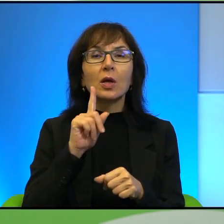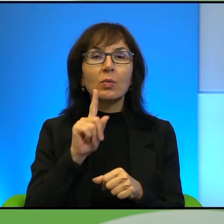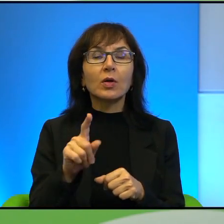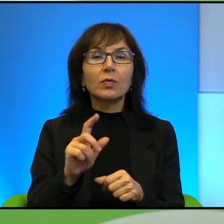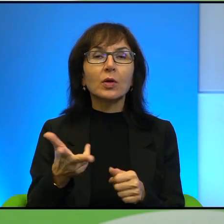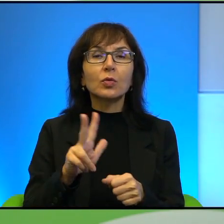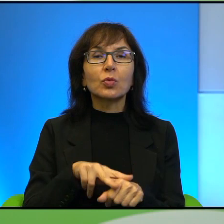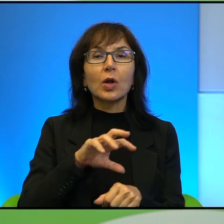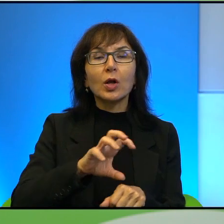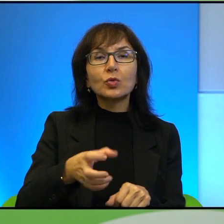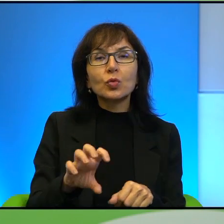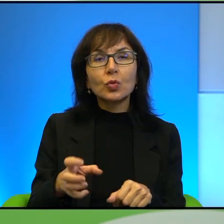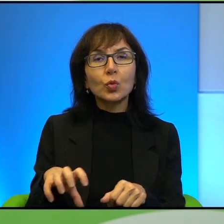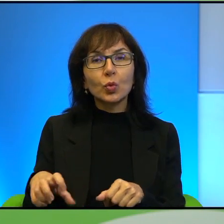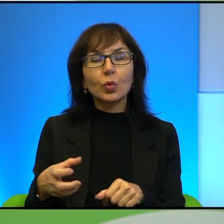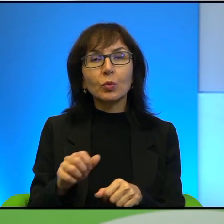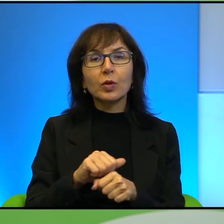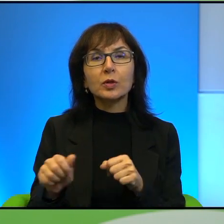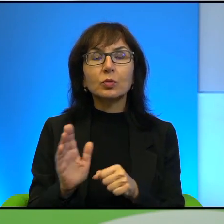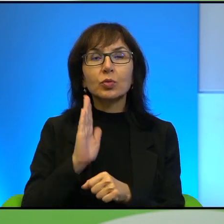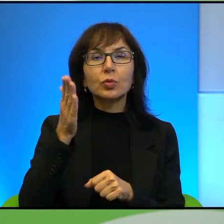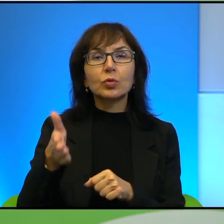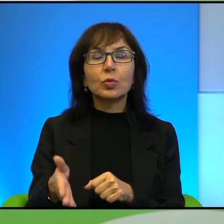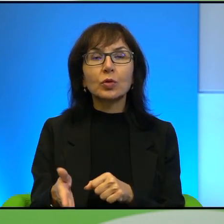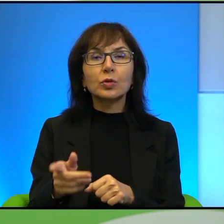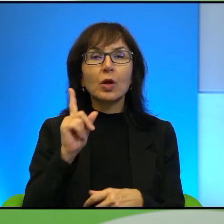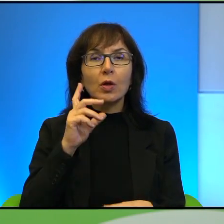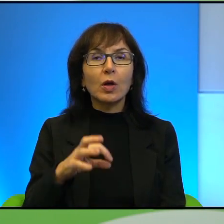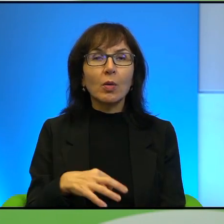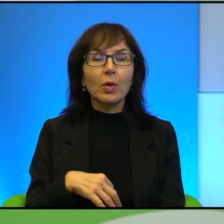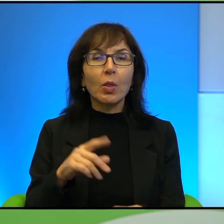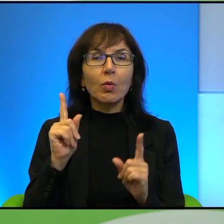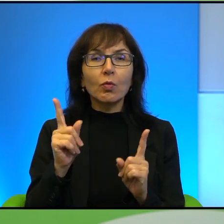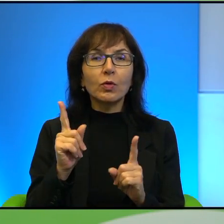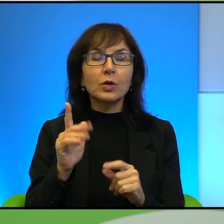jakby jest w przyszłości Pana zdaniem, jakby zdominuje ten dyskurs,